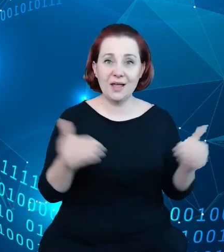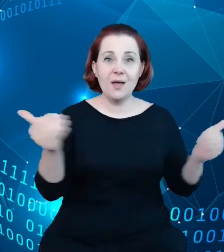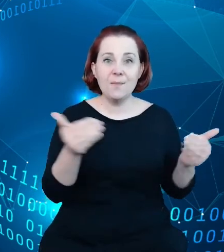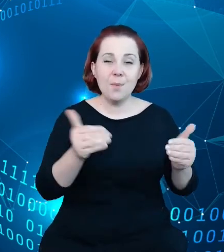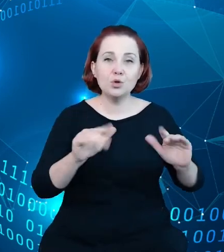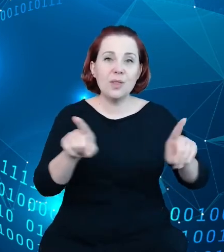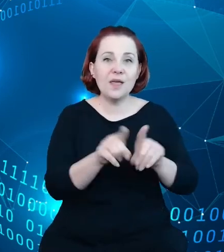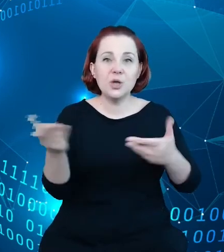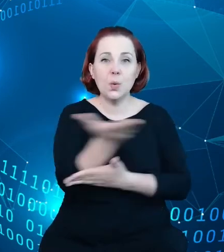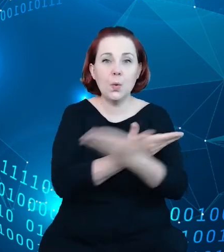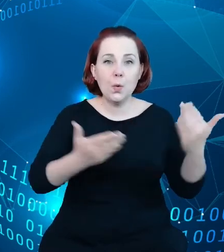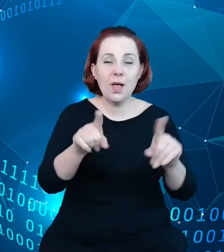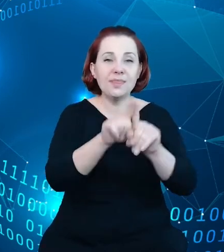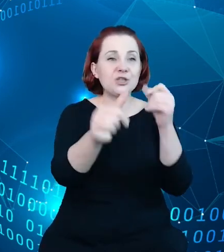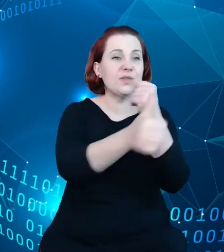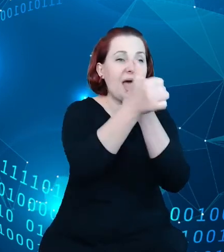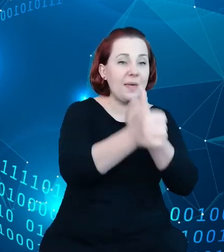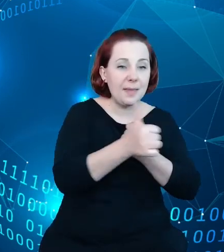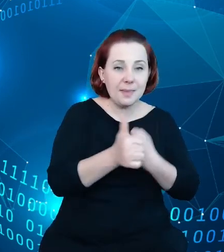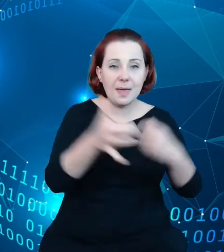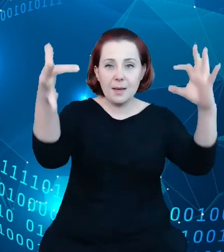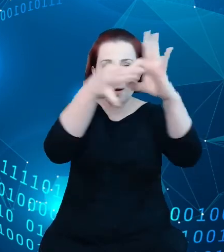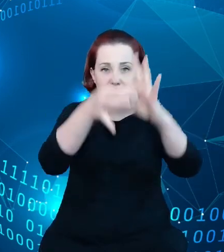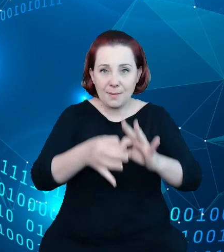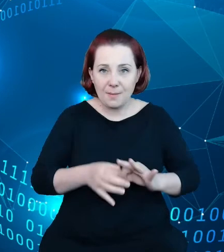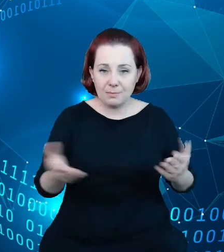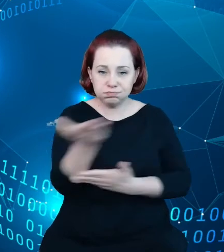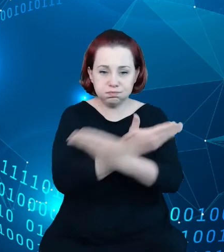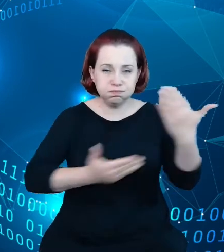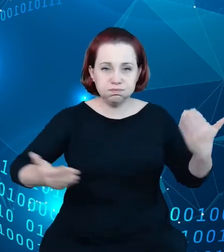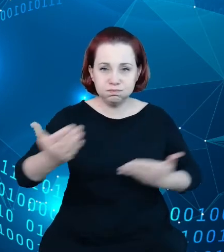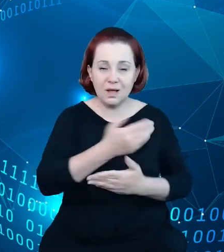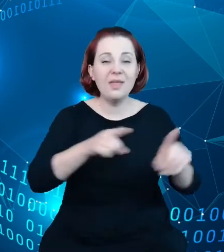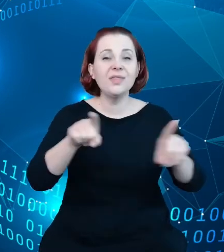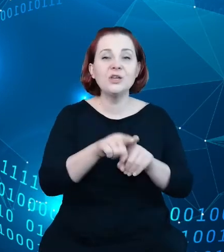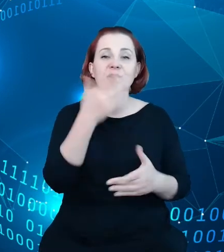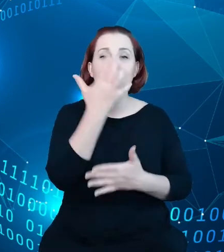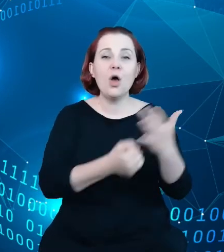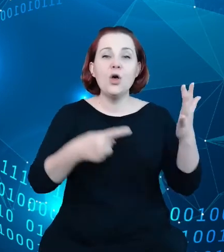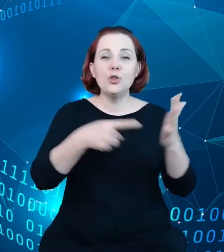tutaj wykorzystując mechanizmy o RDFa Googla danych rozproszonych, danych